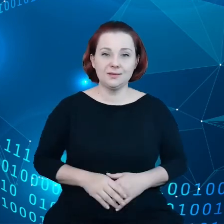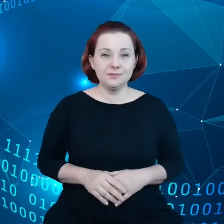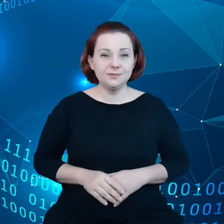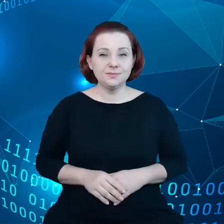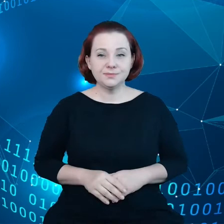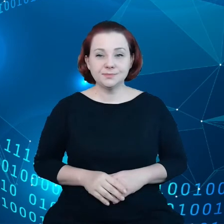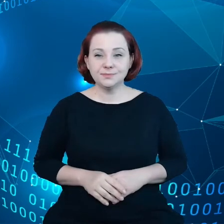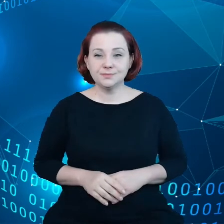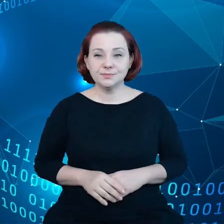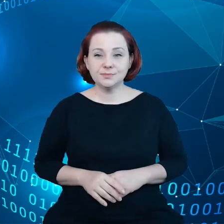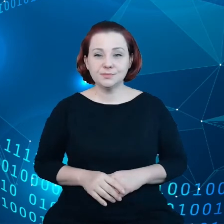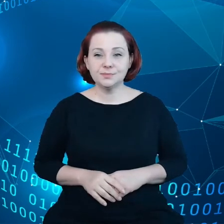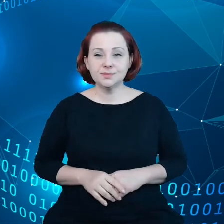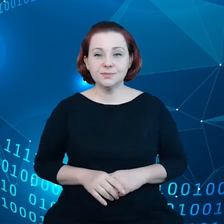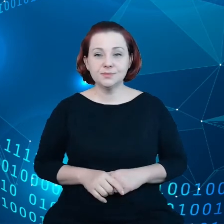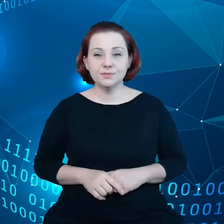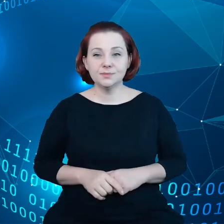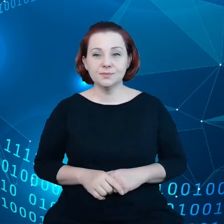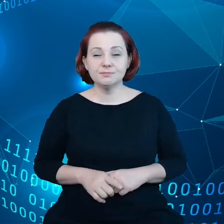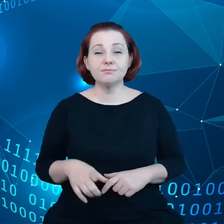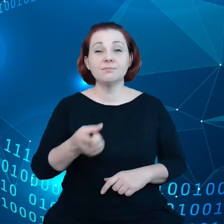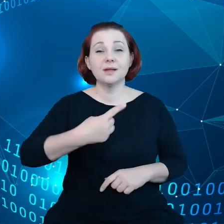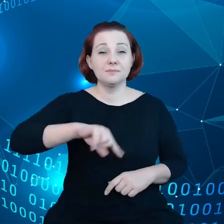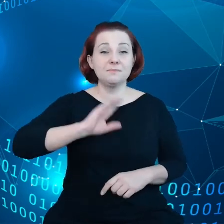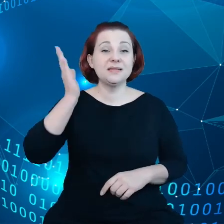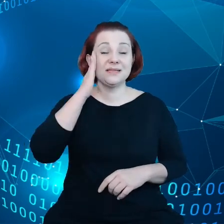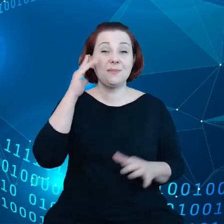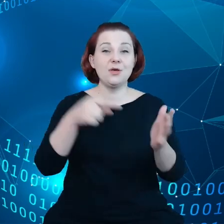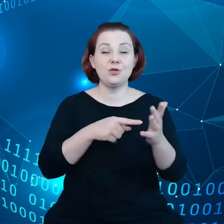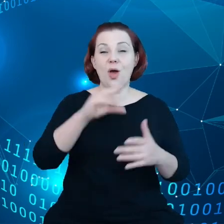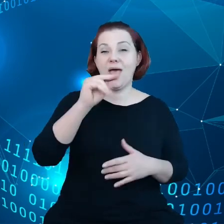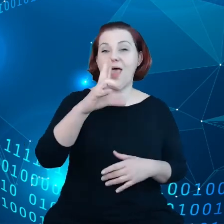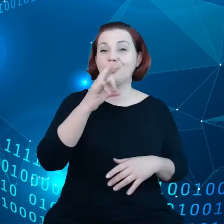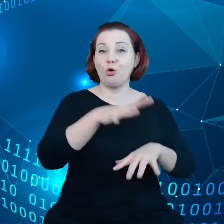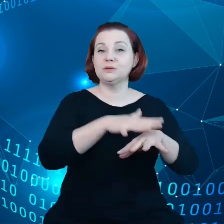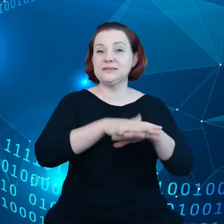I my znamy ekosystem gospodarki unijnej